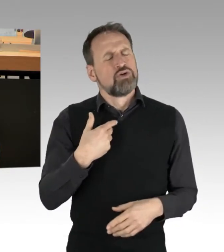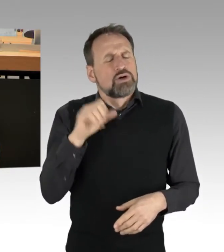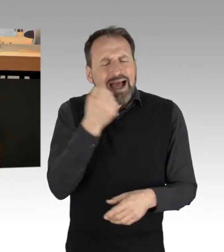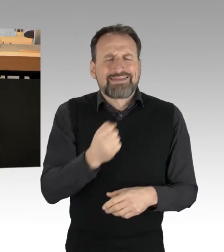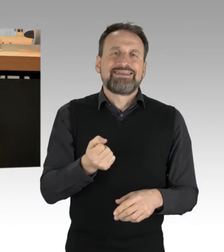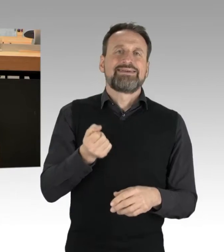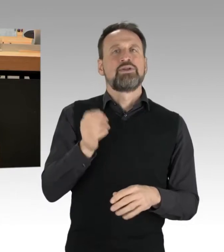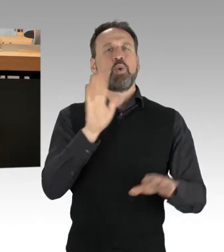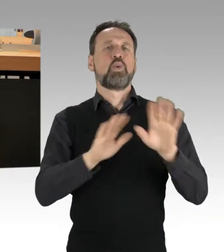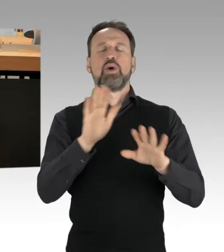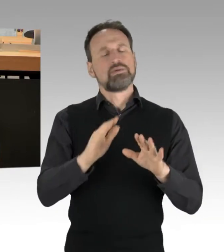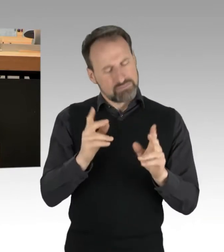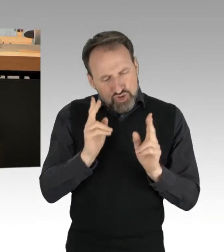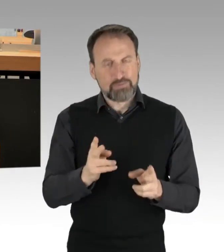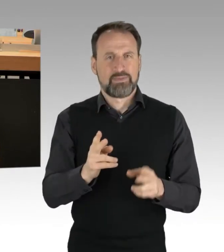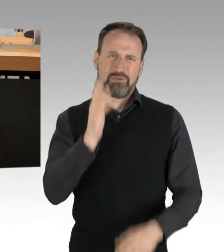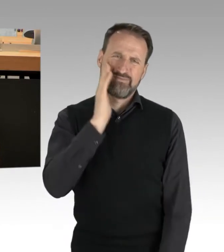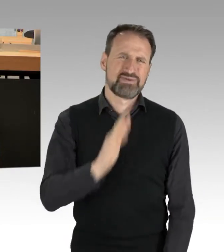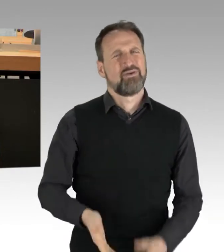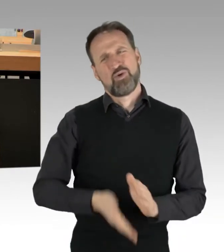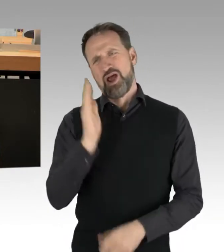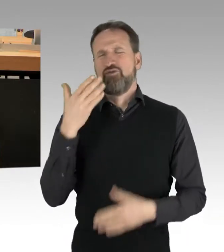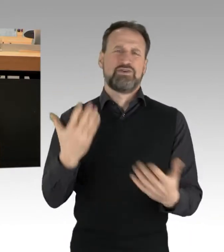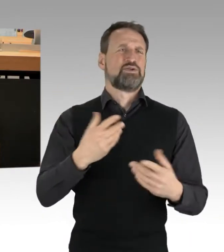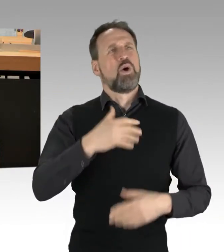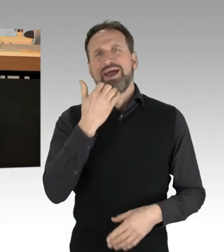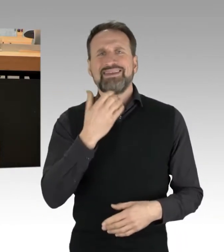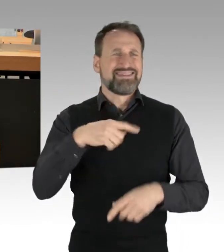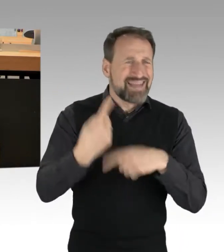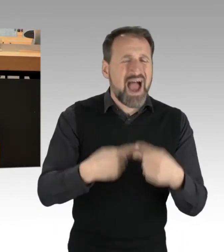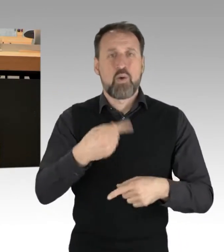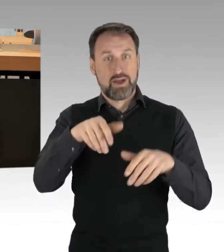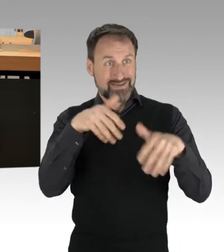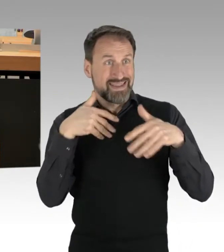dauerhaft und vorsätzlich Ziel und Zweck gewesen. Hören Sie auf mit einem einseitigen Blick,